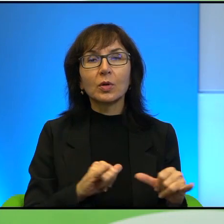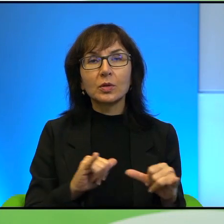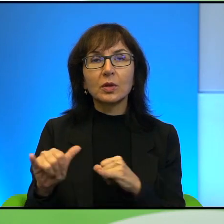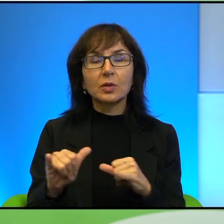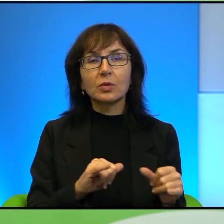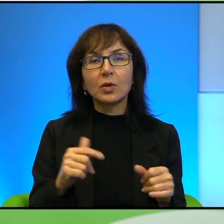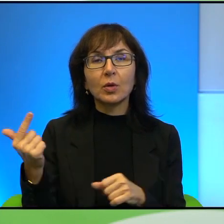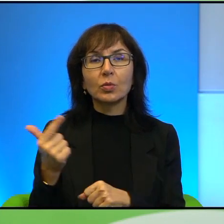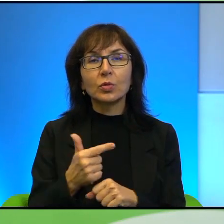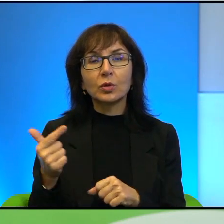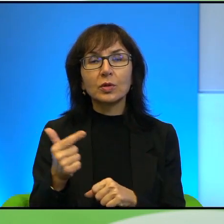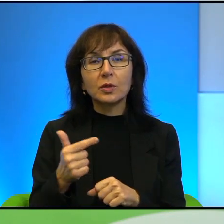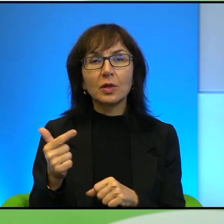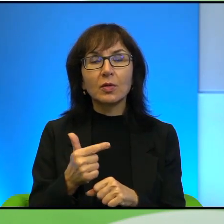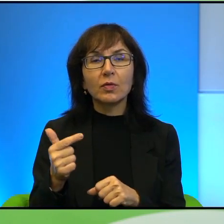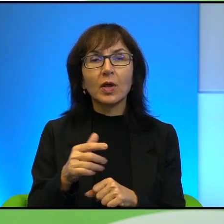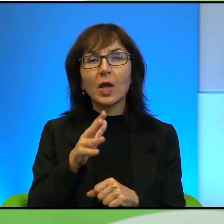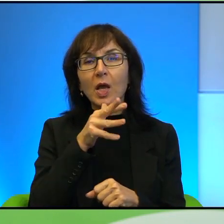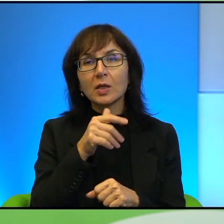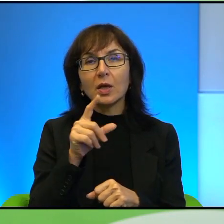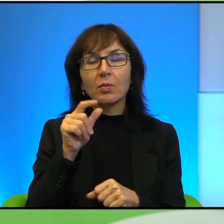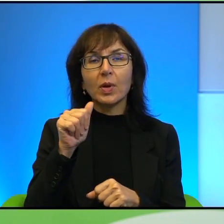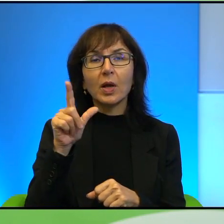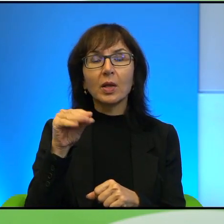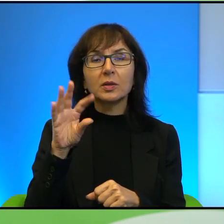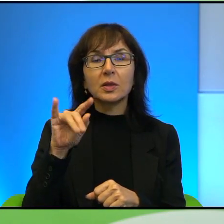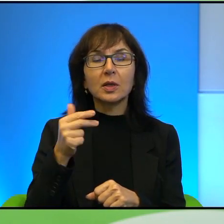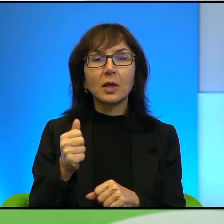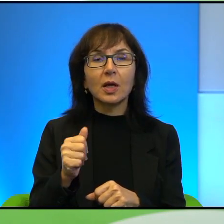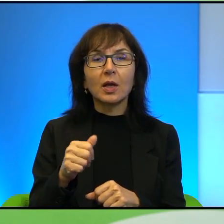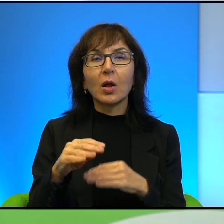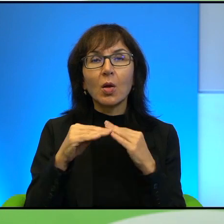przez autonomię i przez Izrael, gdzie te pola ich małe są na przykład